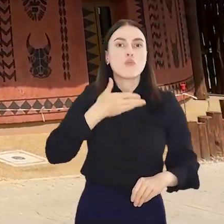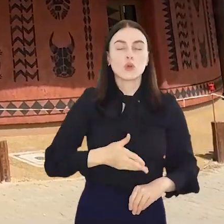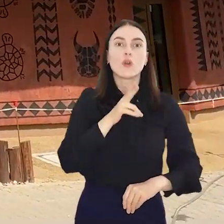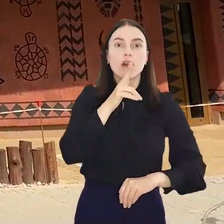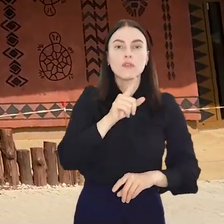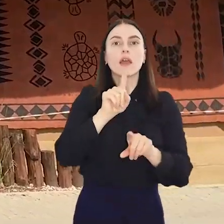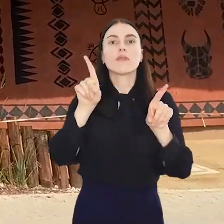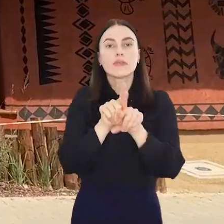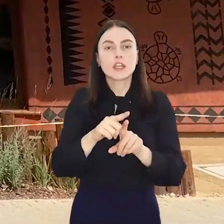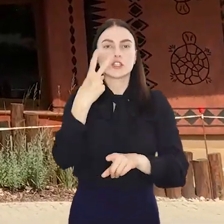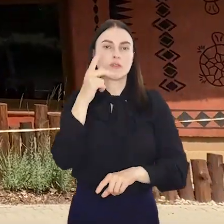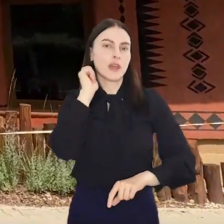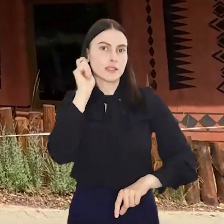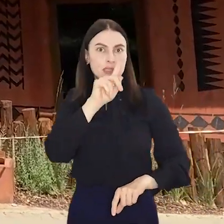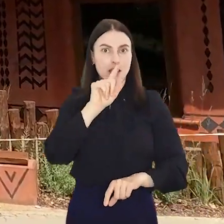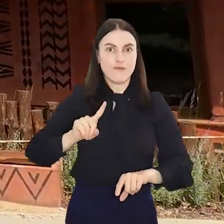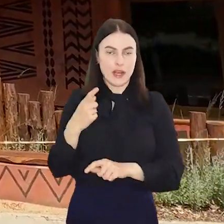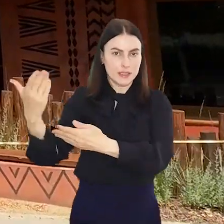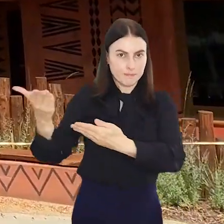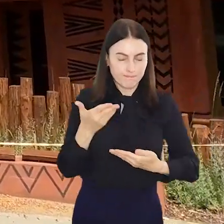ZOO w Danii oraz dwie samice z Francji.